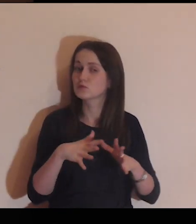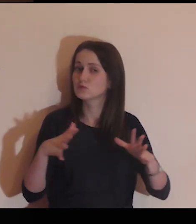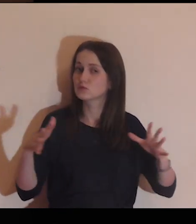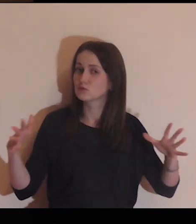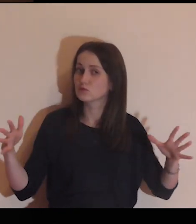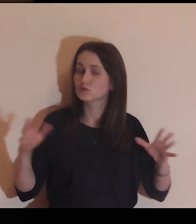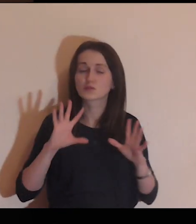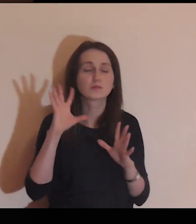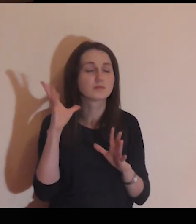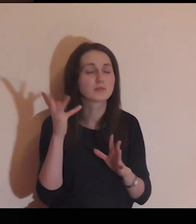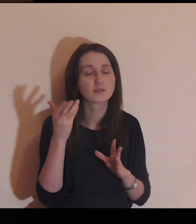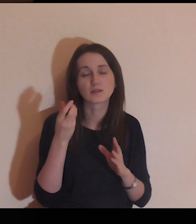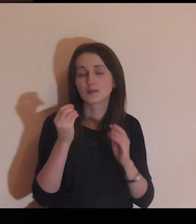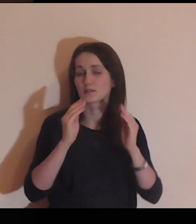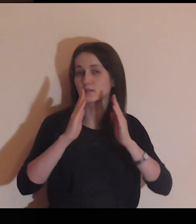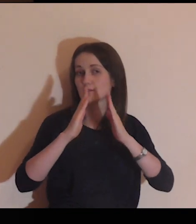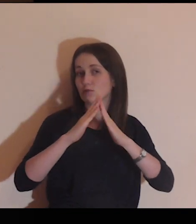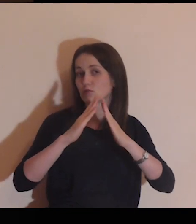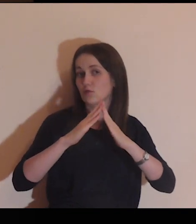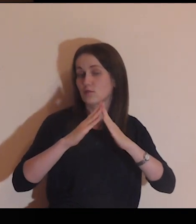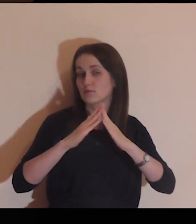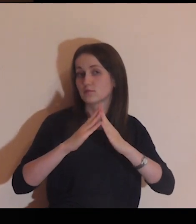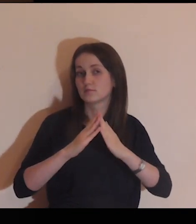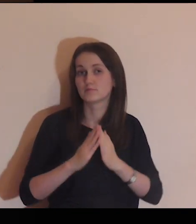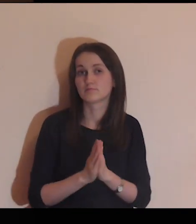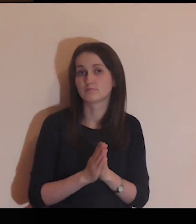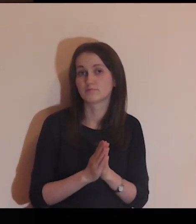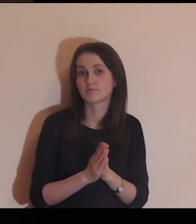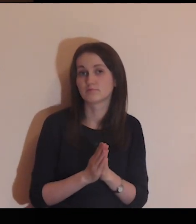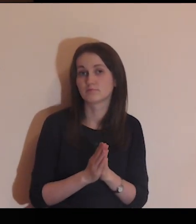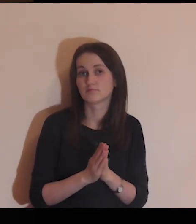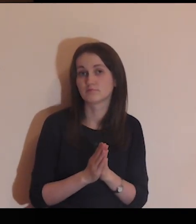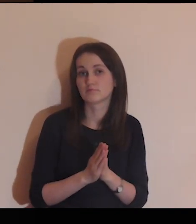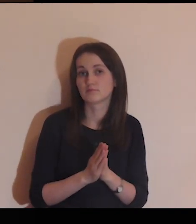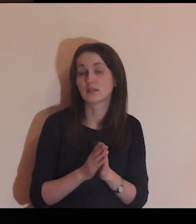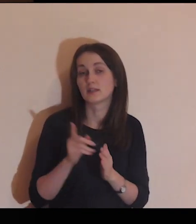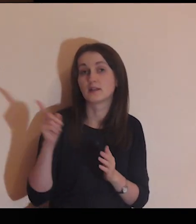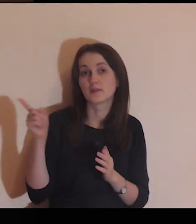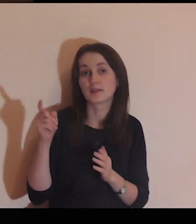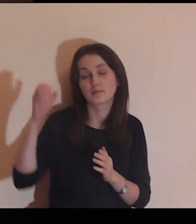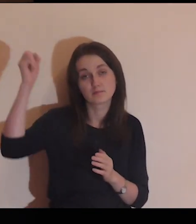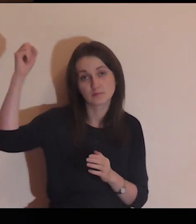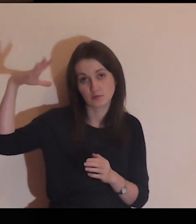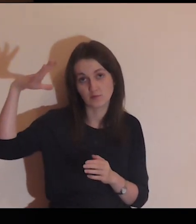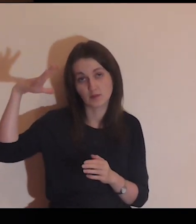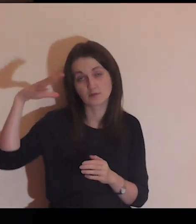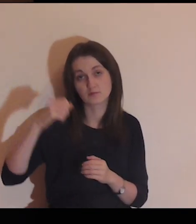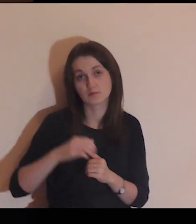Zobacz duży, piękny dom z zapalonym światłem wewnątrz.